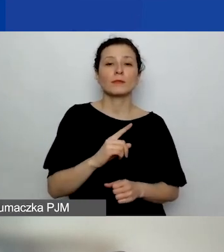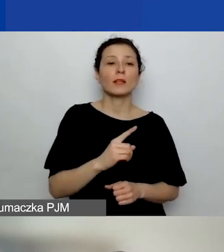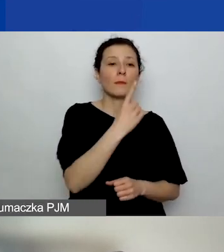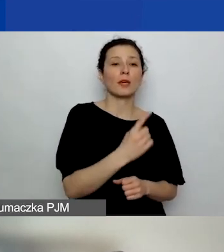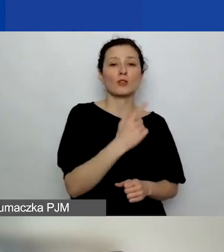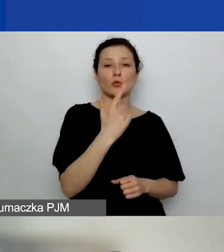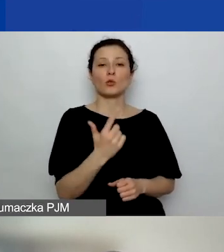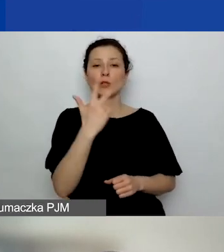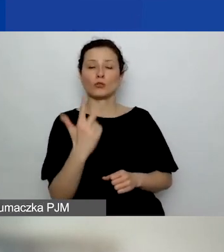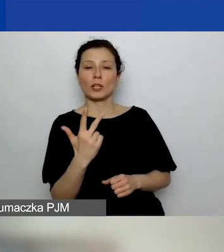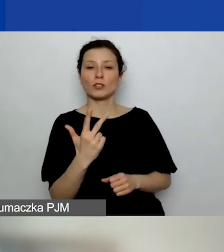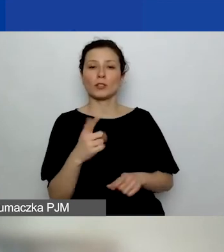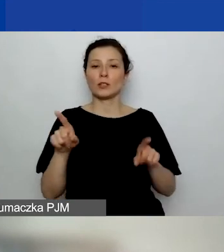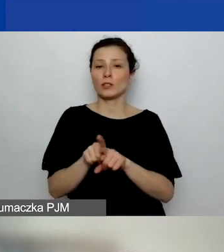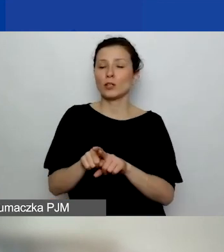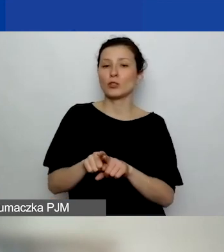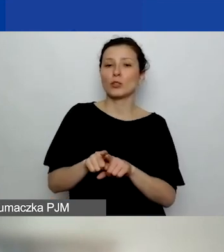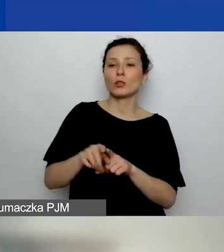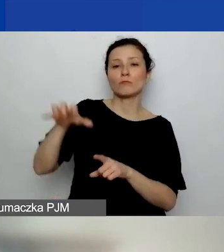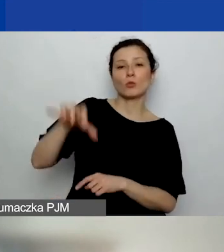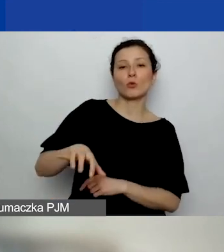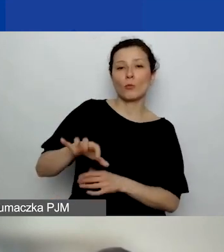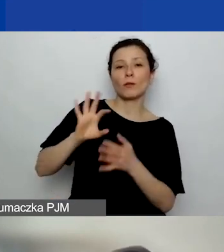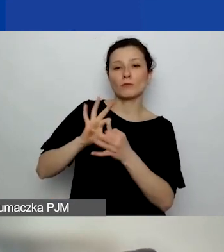I obszar dotyczący rozwoju instytucjonalnego.